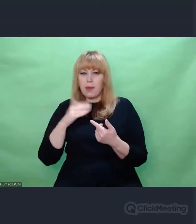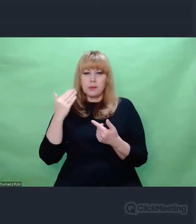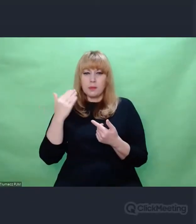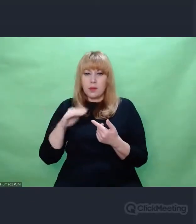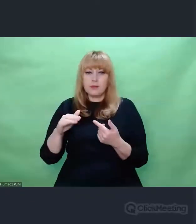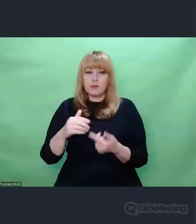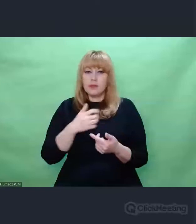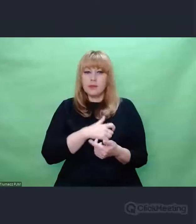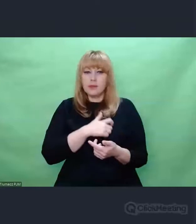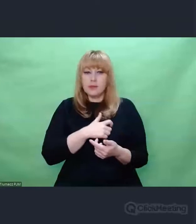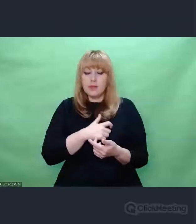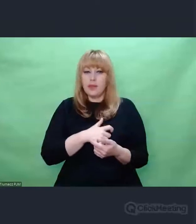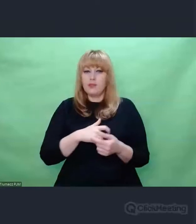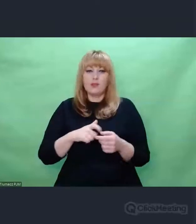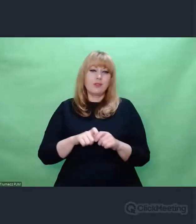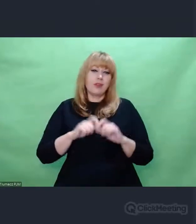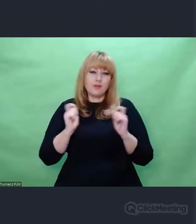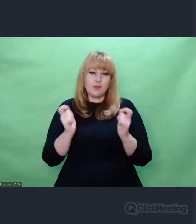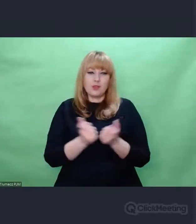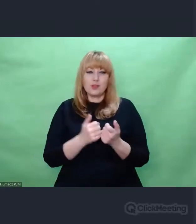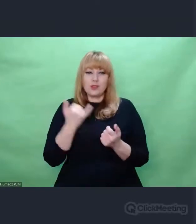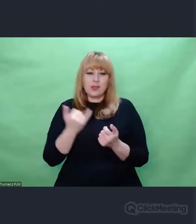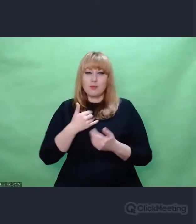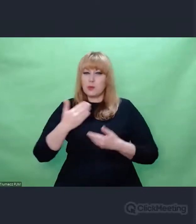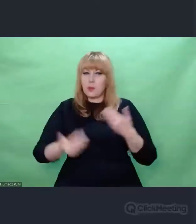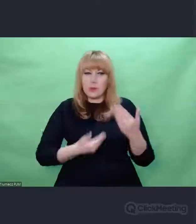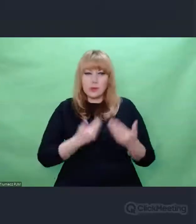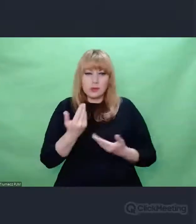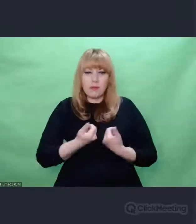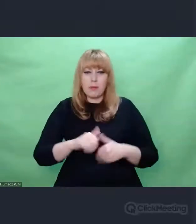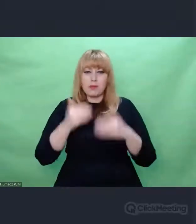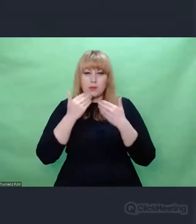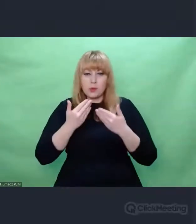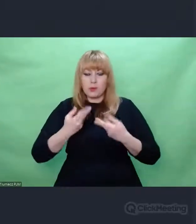Z tego miejsca i z każdego w którym jestem pozdrawiam i dziękuję im za to.